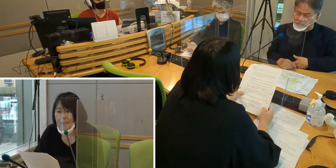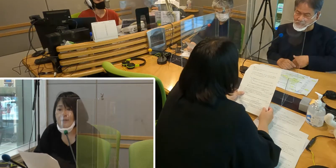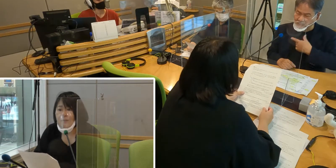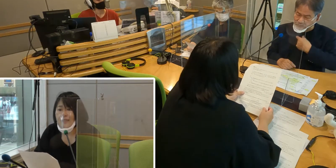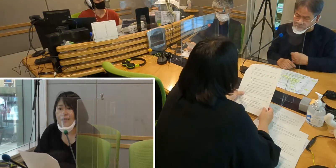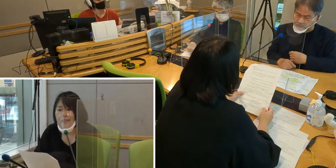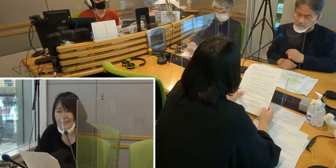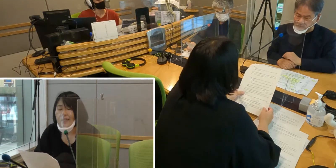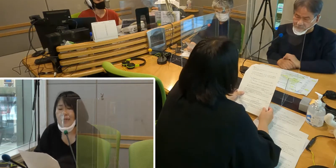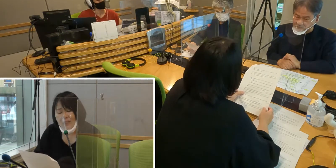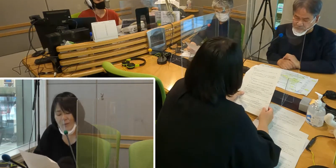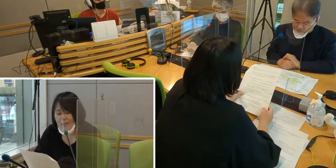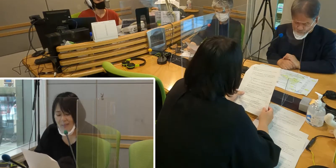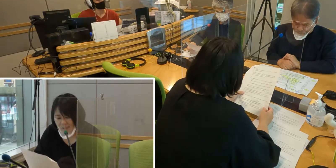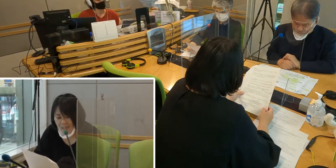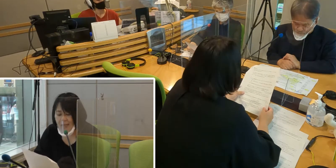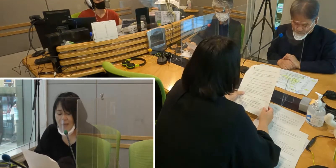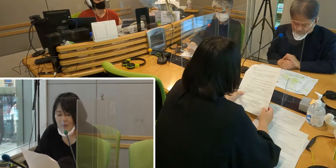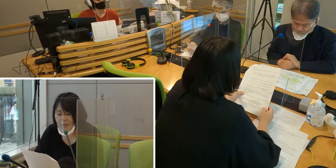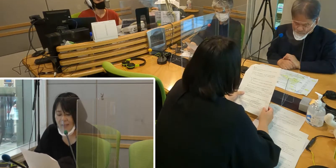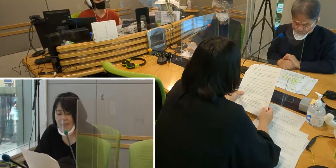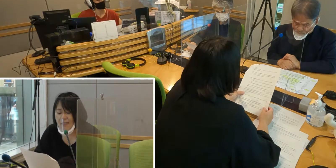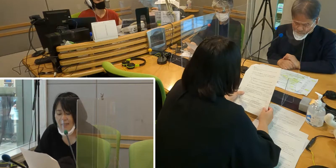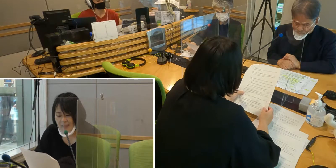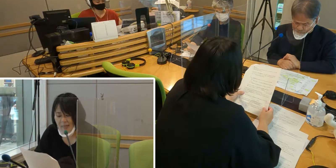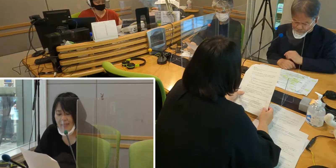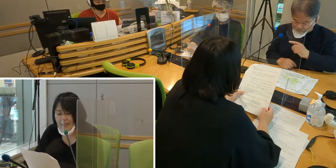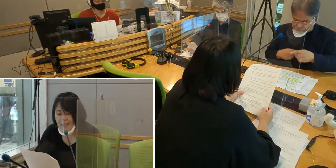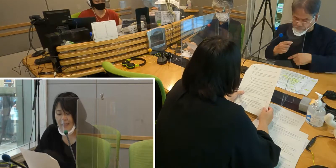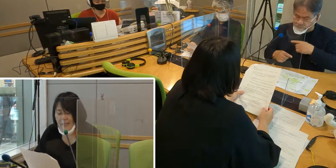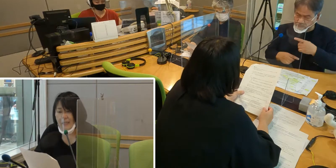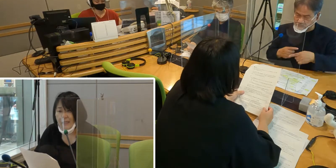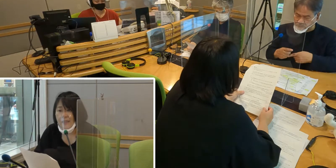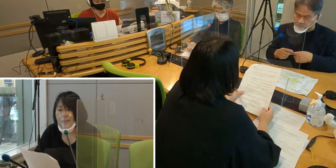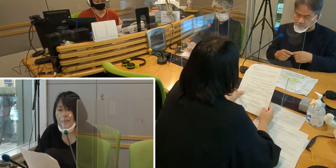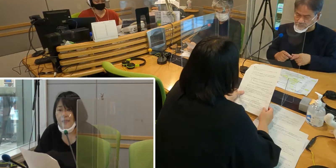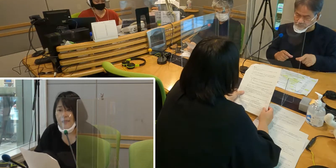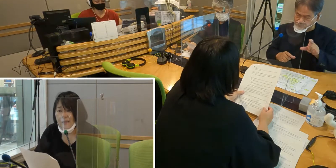皆さんに手話について いろいろ知っていただきたい。